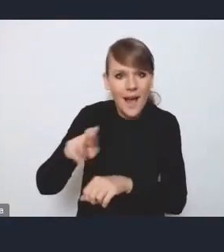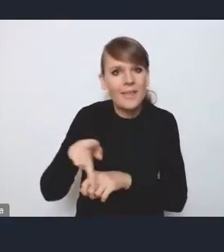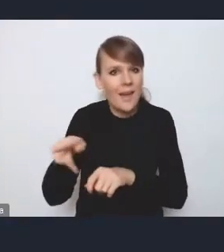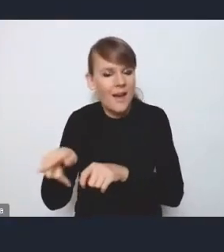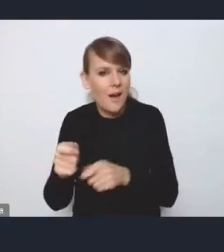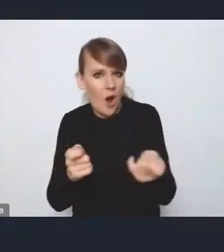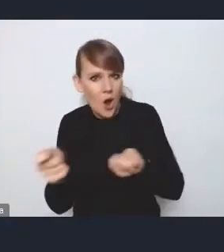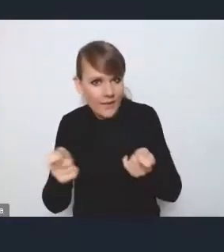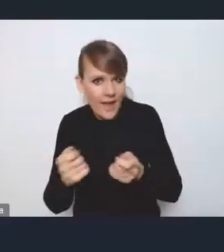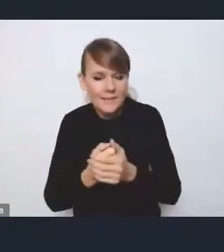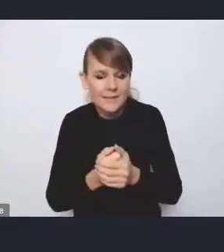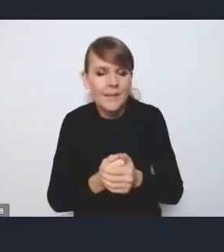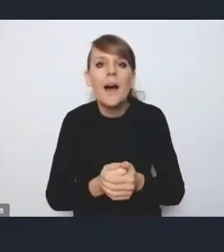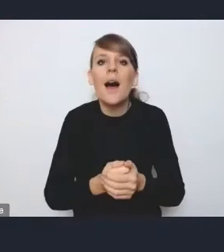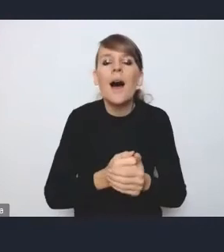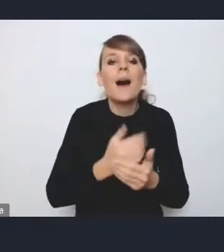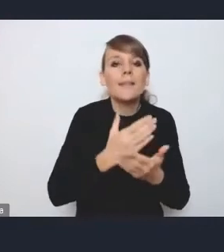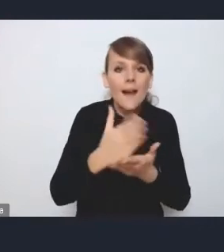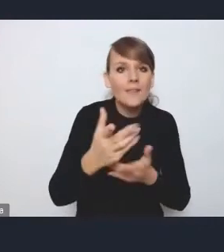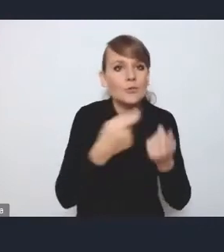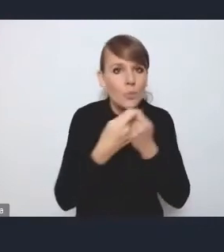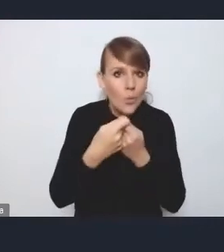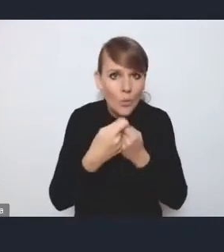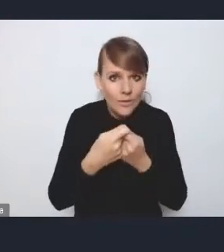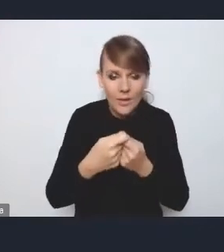a już wspólnie w ramach tej rady koordynacyjnej